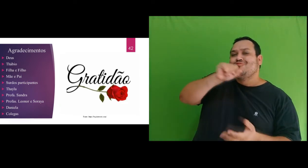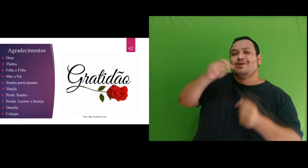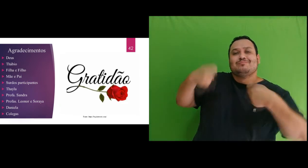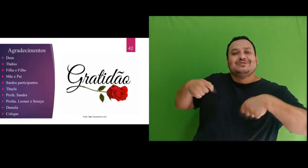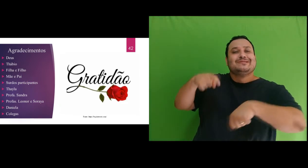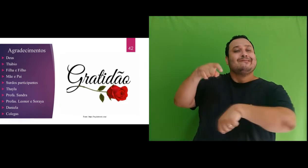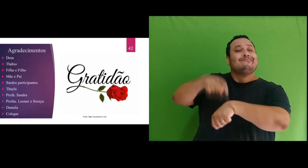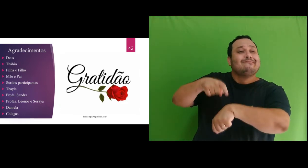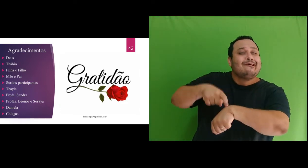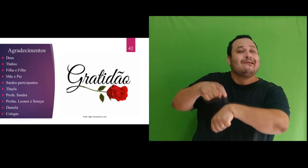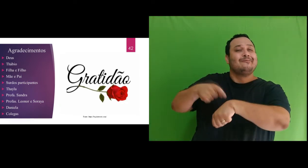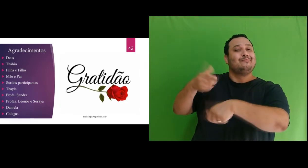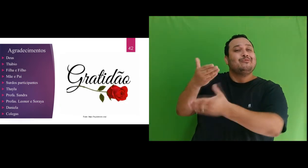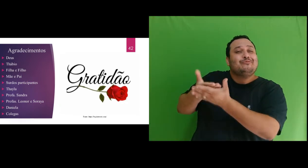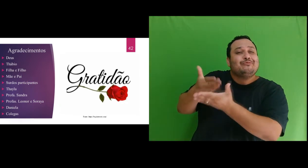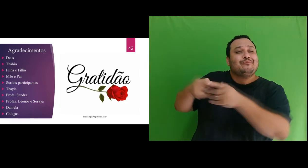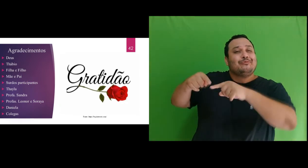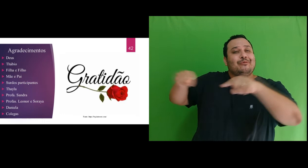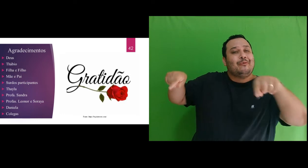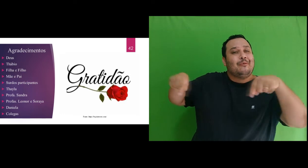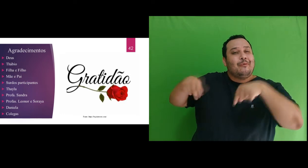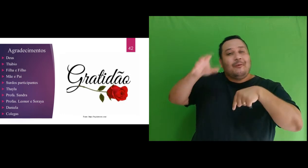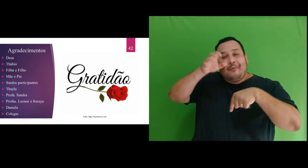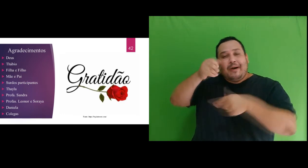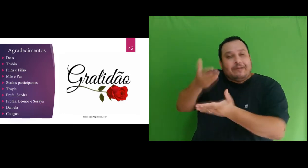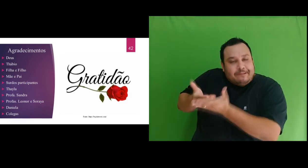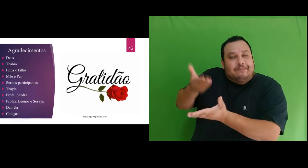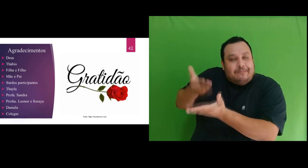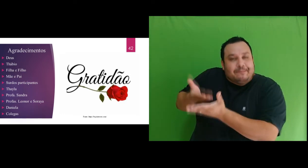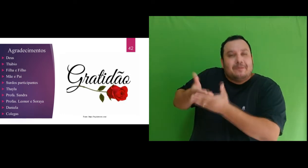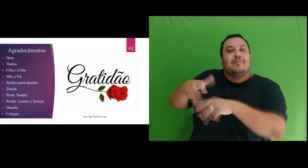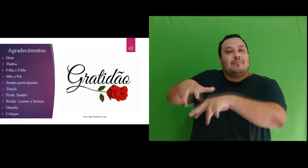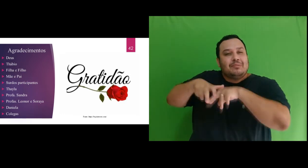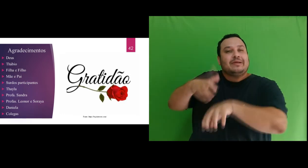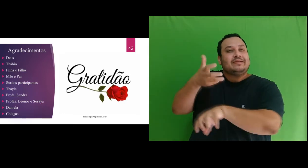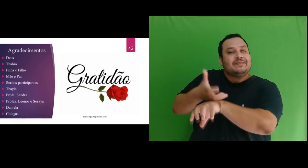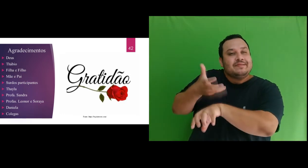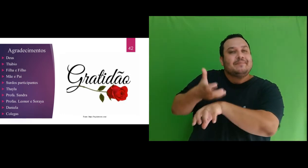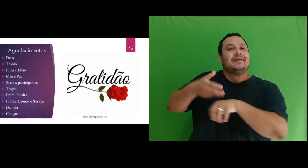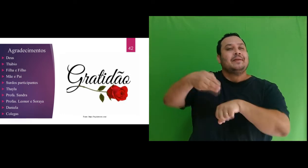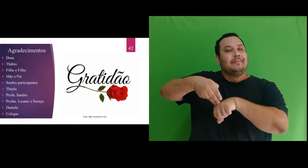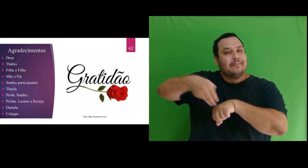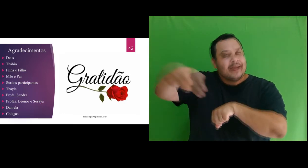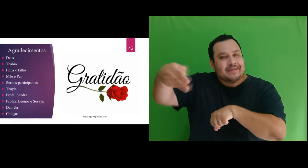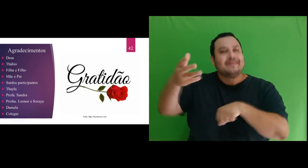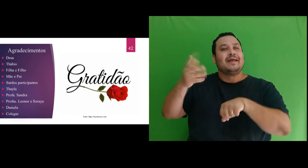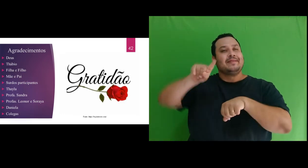muitos momentos no “quartinho de estudo” para estudo das disciplinas de mestrado e a escrita